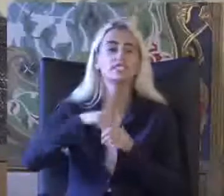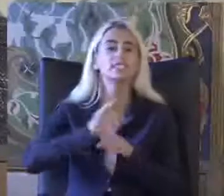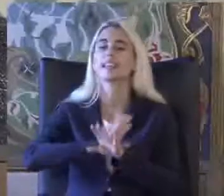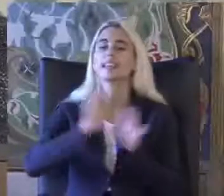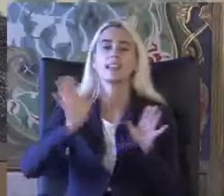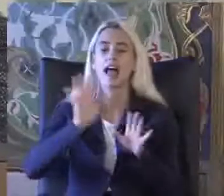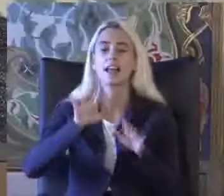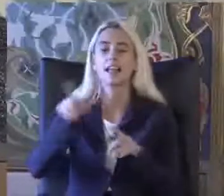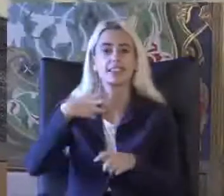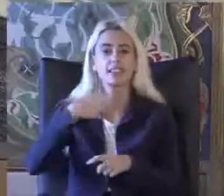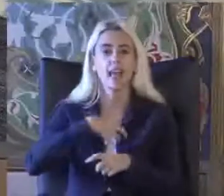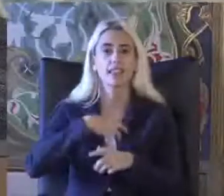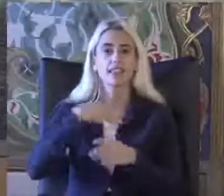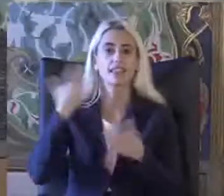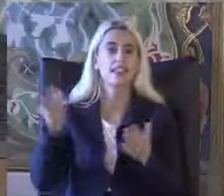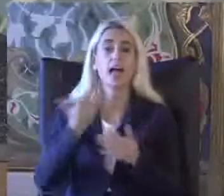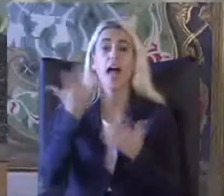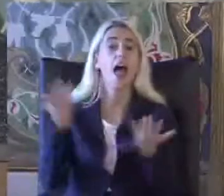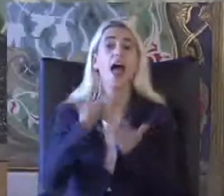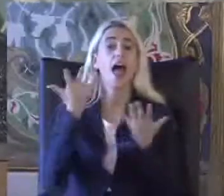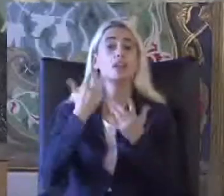Kendileri en uygar'ın İkisi de müdür yardım